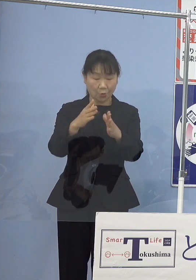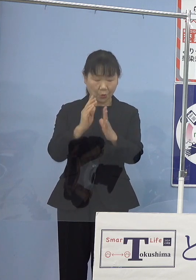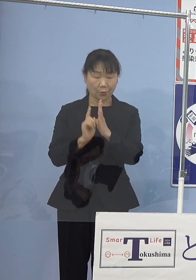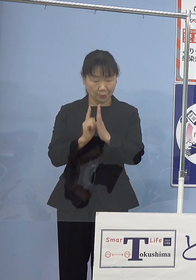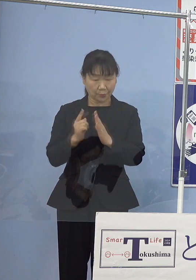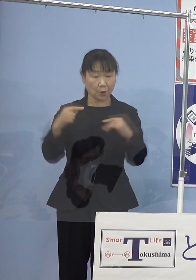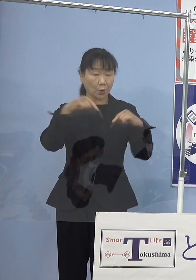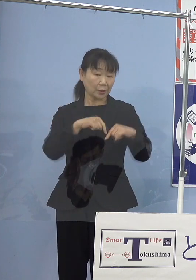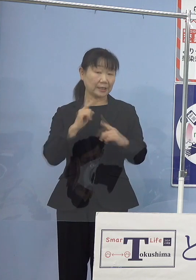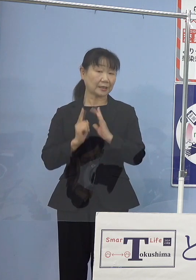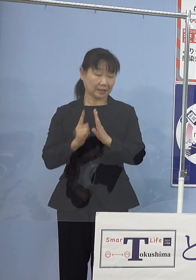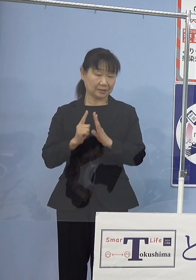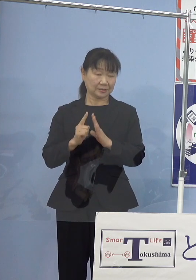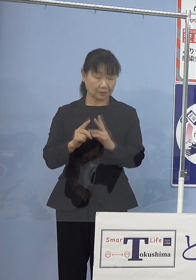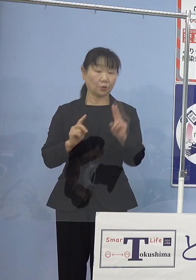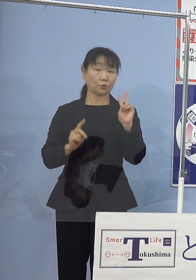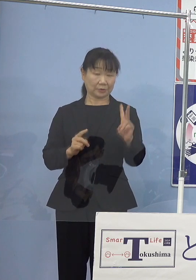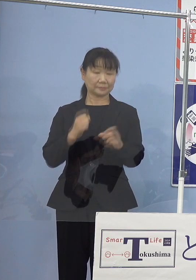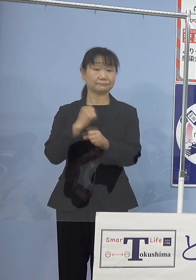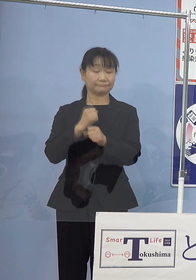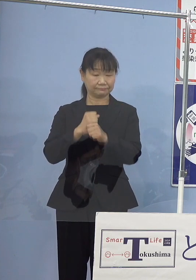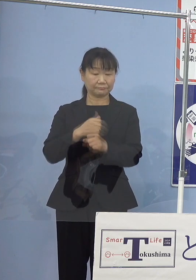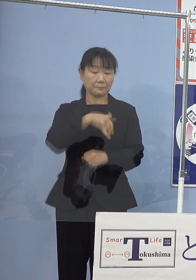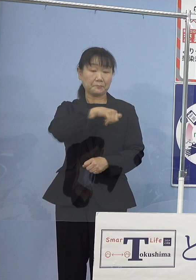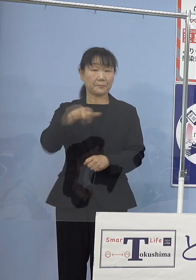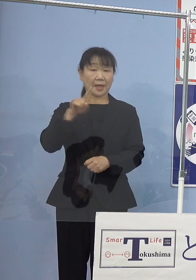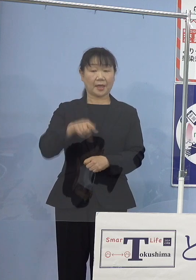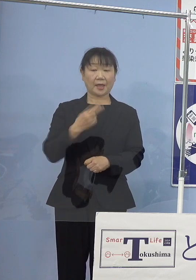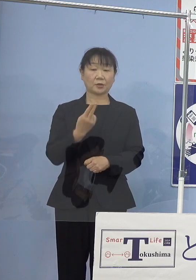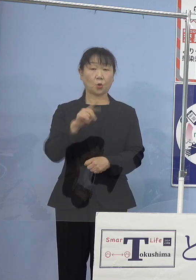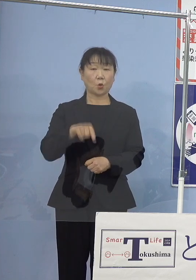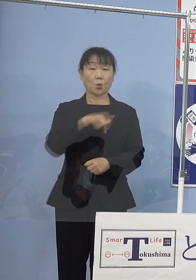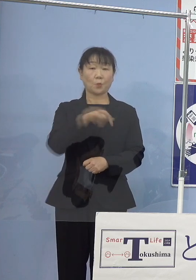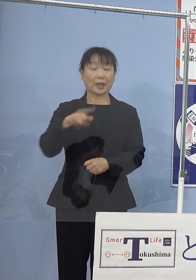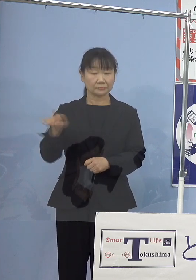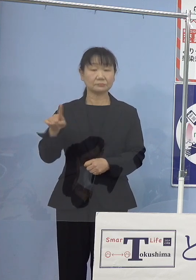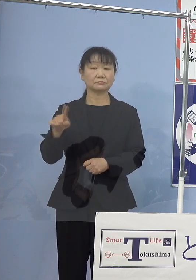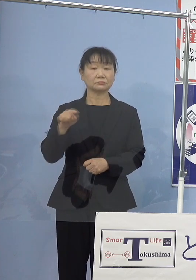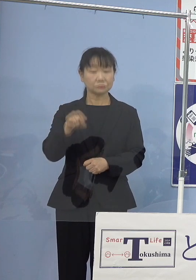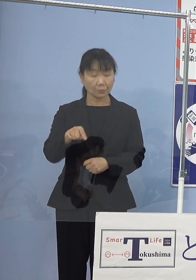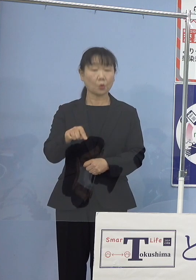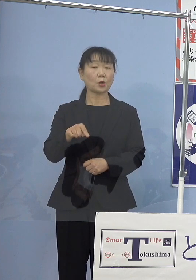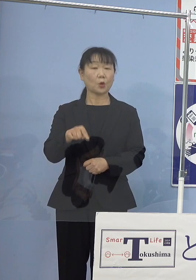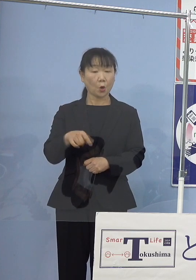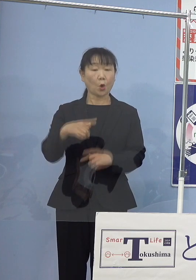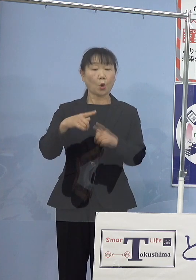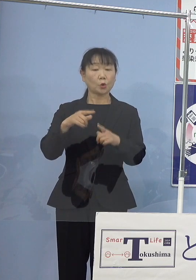さらにはベートーヴェン第九 こちらを徳島をテーマとした日本語歌詞